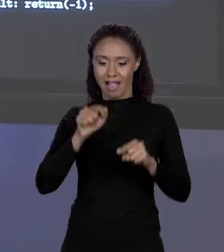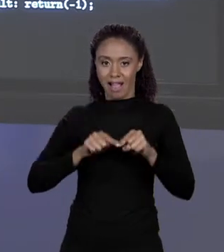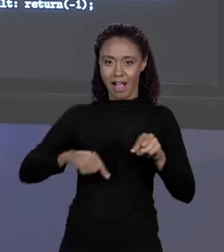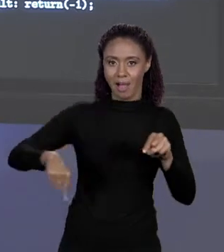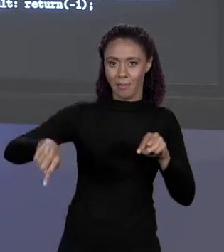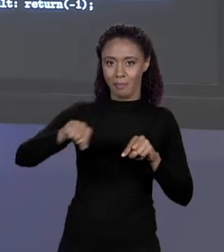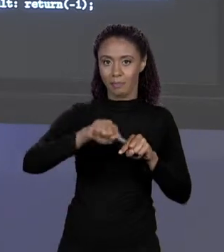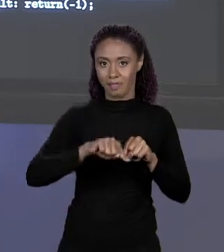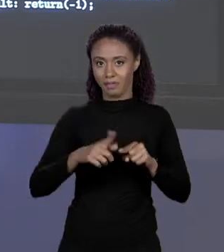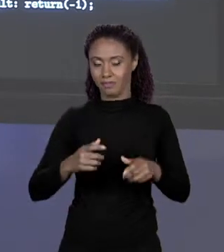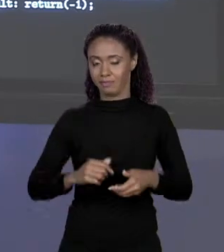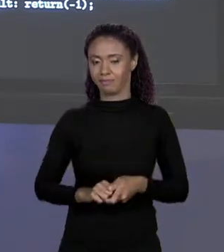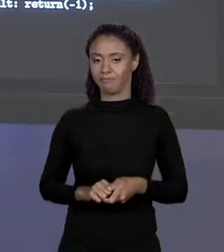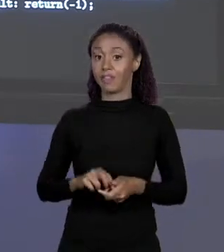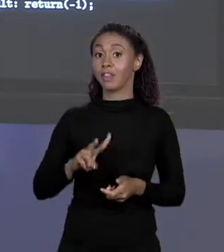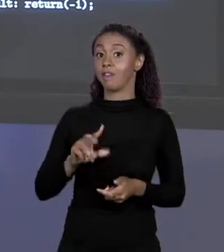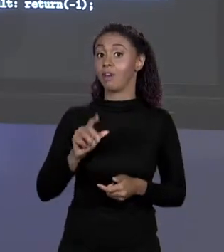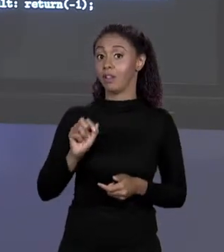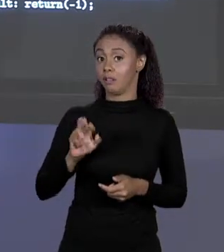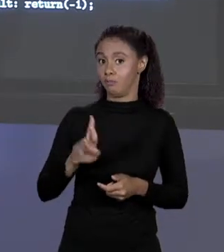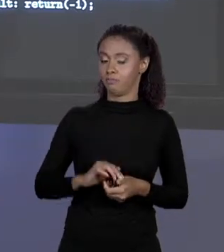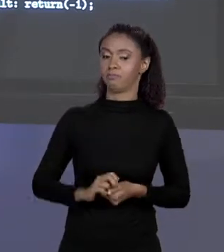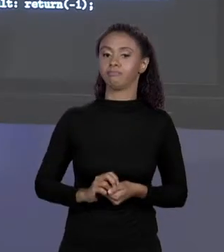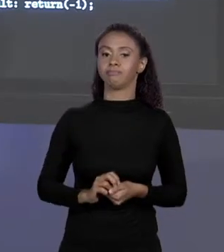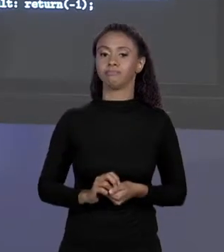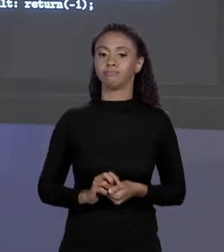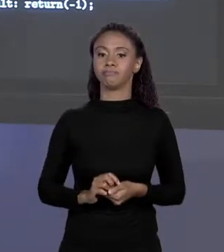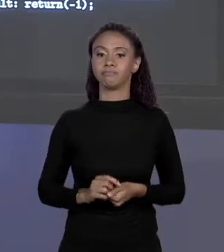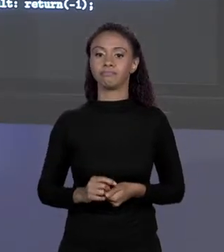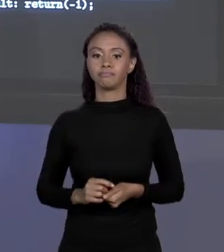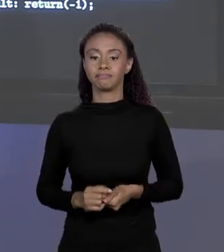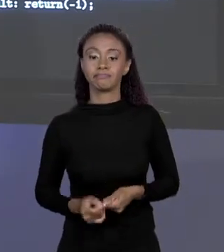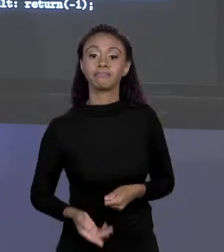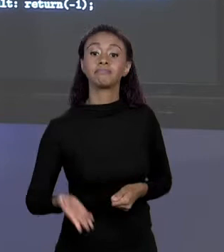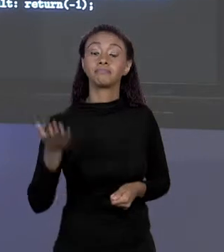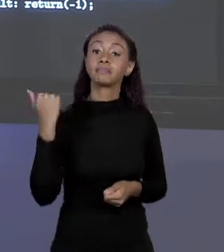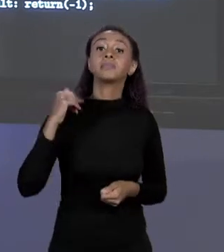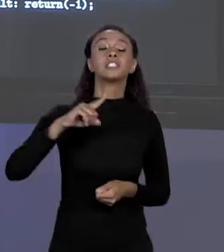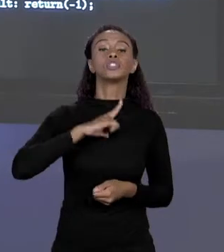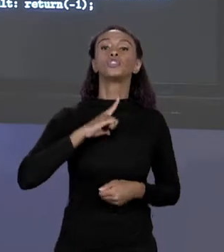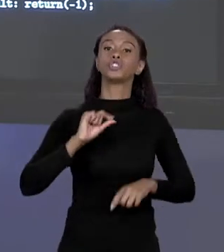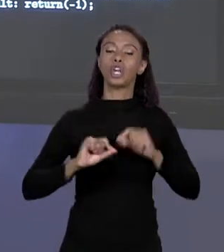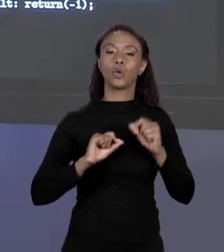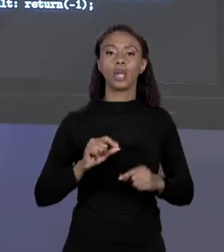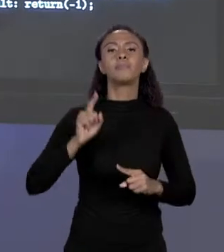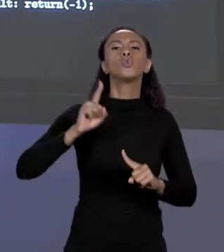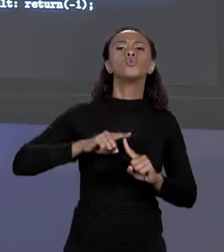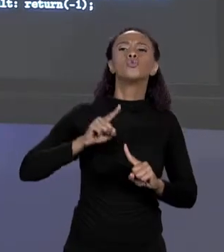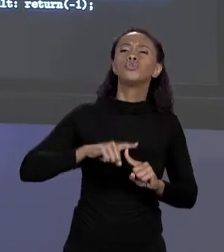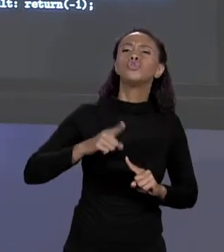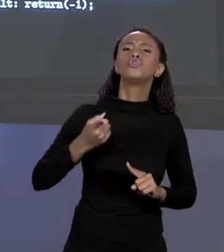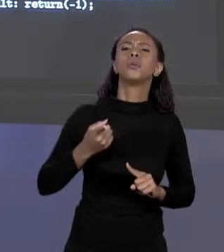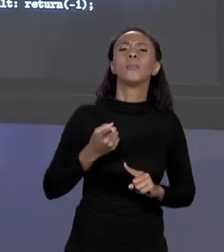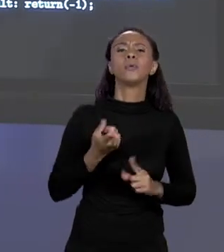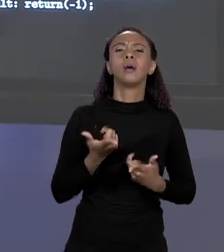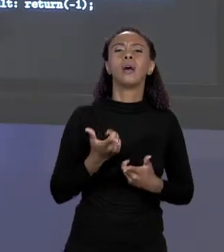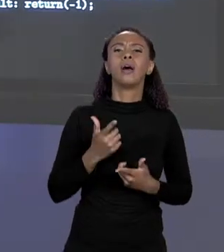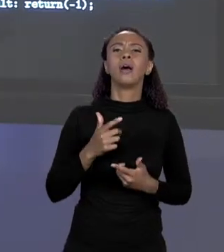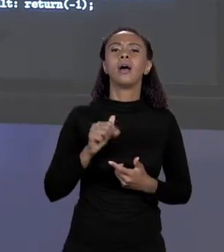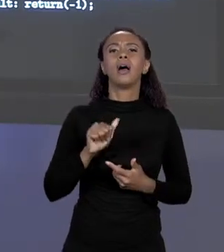MELHOR DIZENDO, EU TINHA UM "CASE" ENTÃO PARA O TIPO ALVENARIA EU RETORNO O QUE? ÁREA VEZES O PREÇO DA